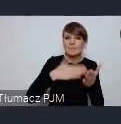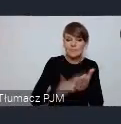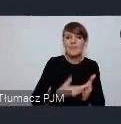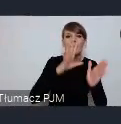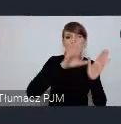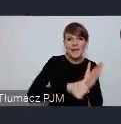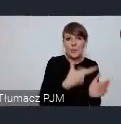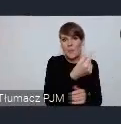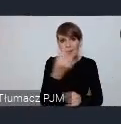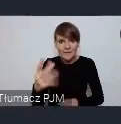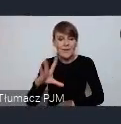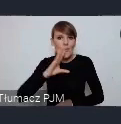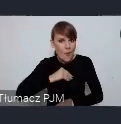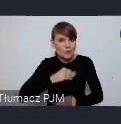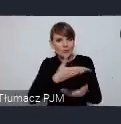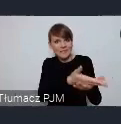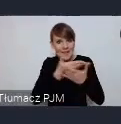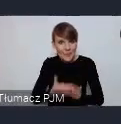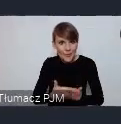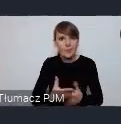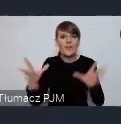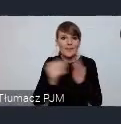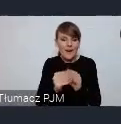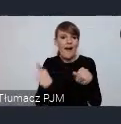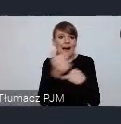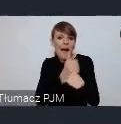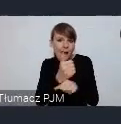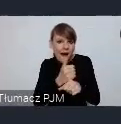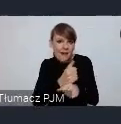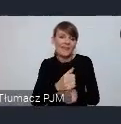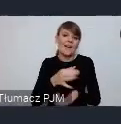zaprosić i tam wypić z nimi kawę rozmawiać wymieniać się doświadczeniami.